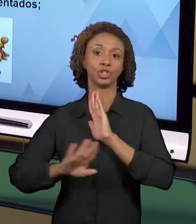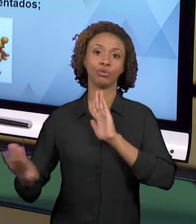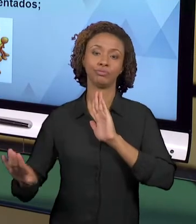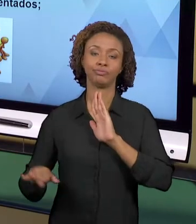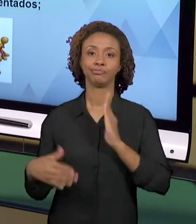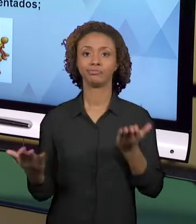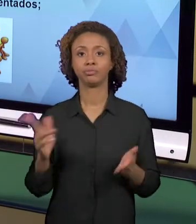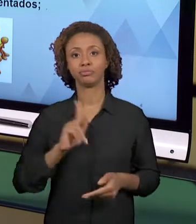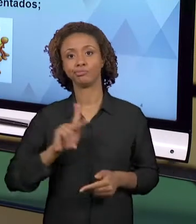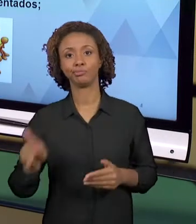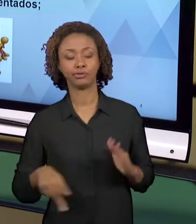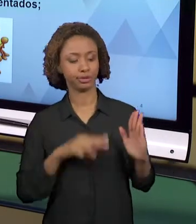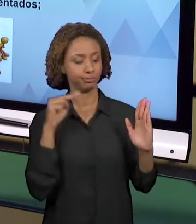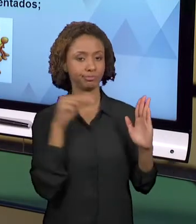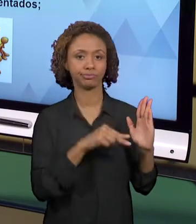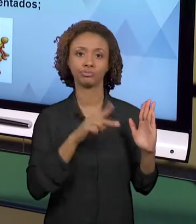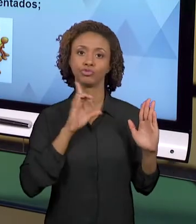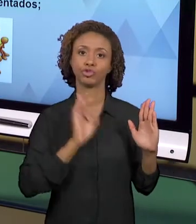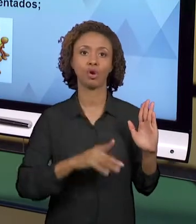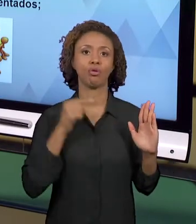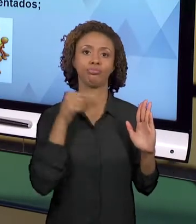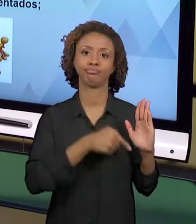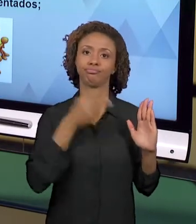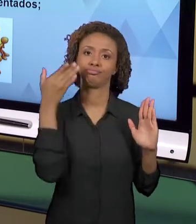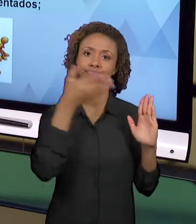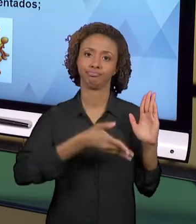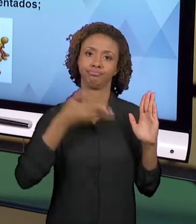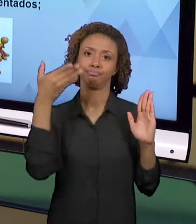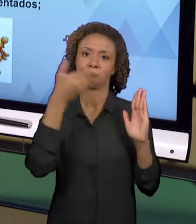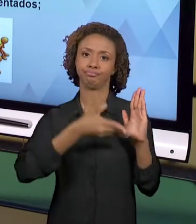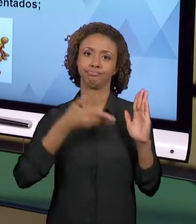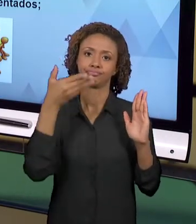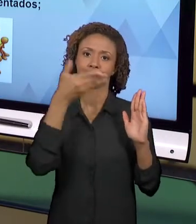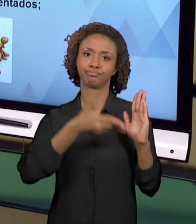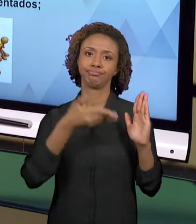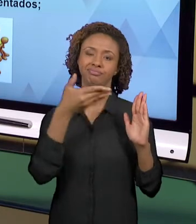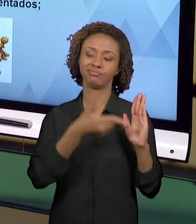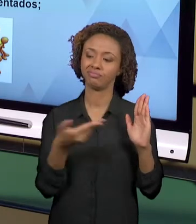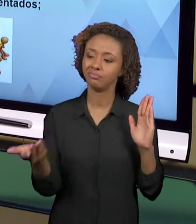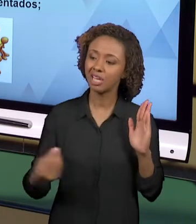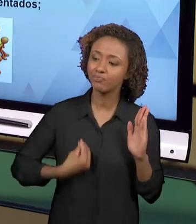VEZES, DISTANCIADO DA REALIDADE DOS SEUS ALUNOS.